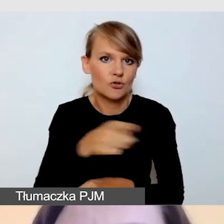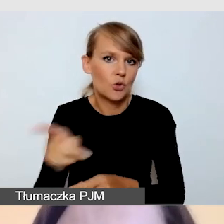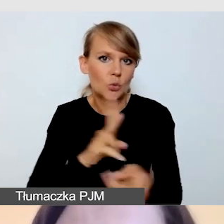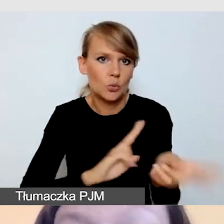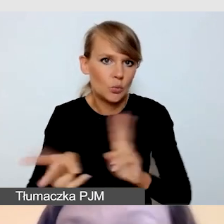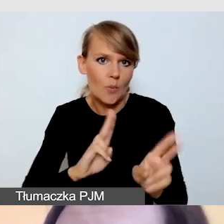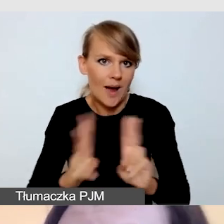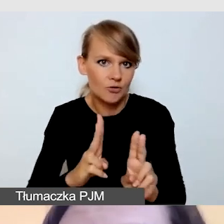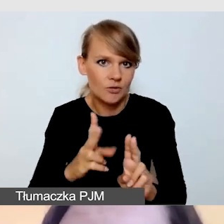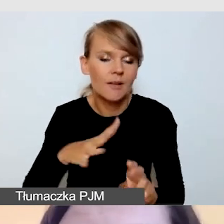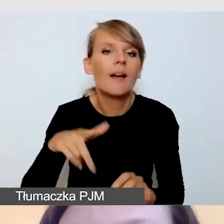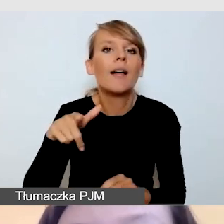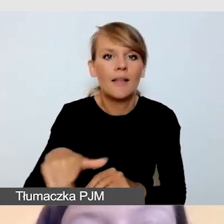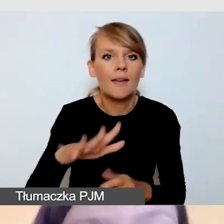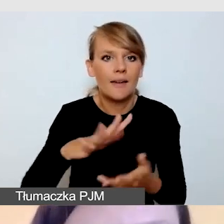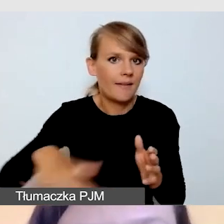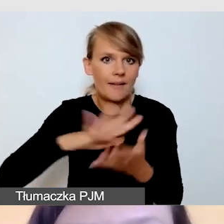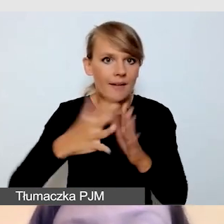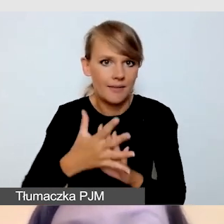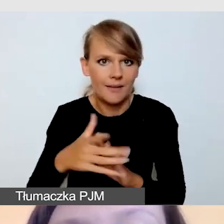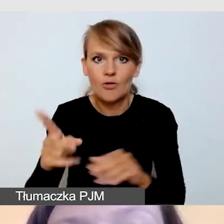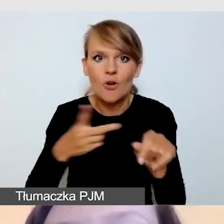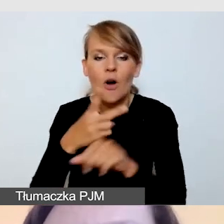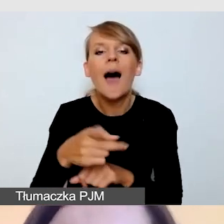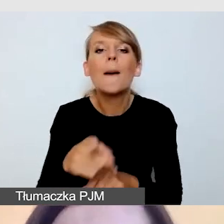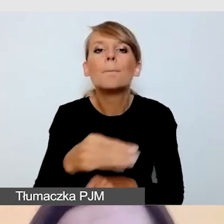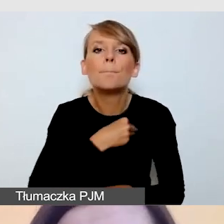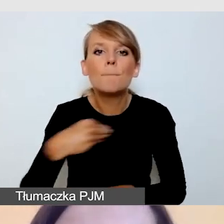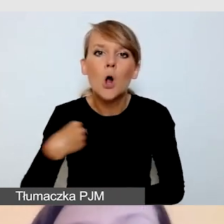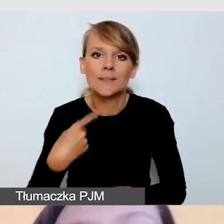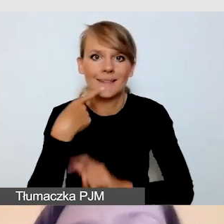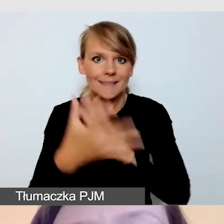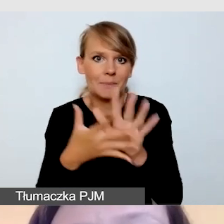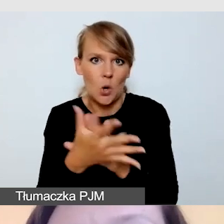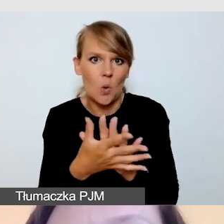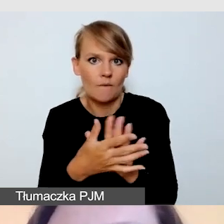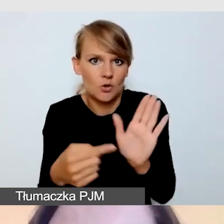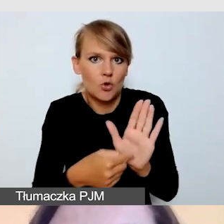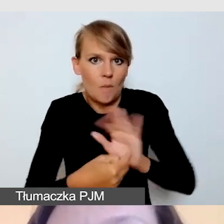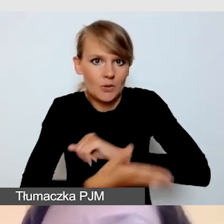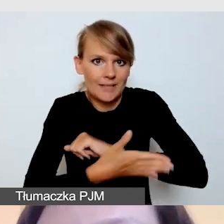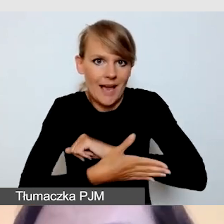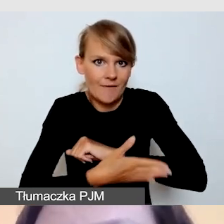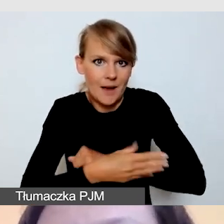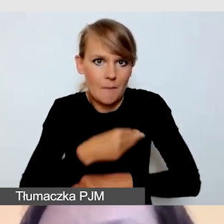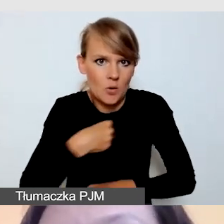uwaga, polskiego języka migowego, bo ten stosujemy domyślnie. Jeśli moje wydarzenie trwa dłużej jak godzinę,